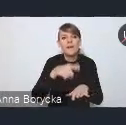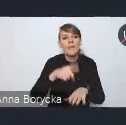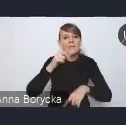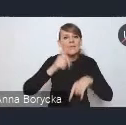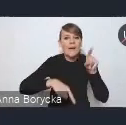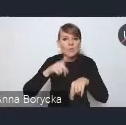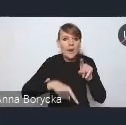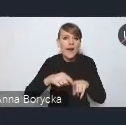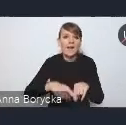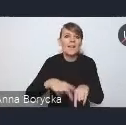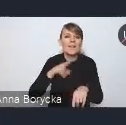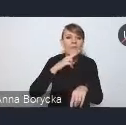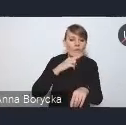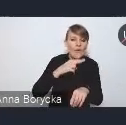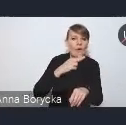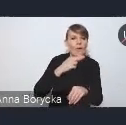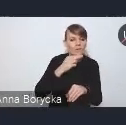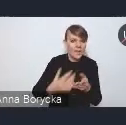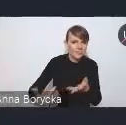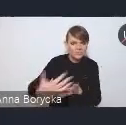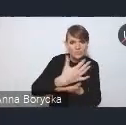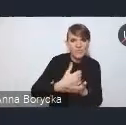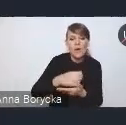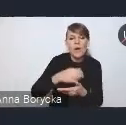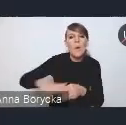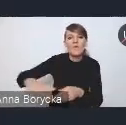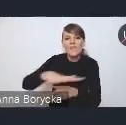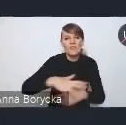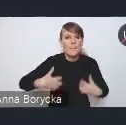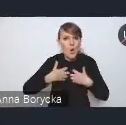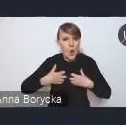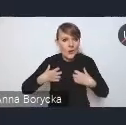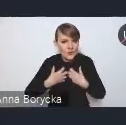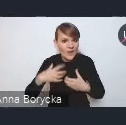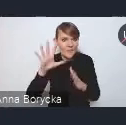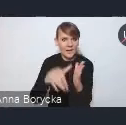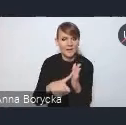powierzchni biologiczno-czynnej w miastach. Wskazujemy również wśród rozwiązań